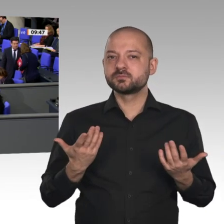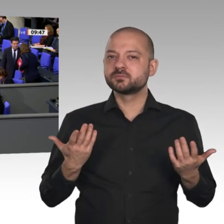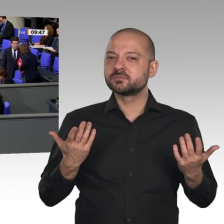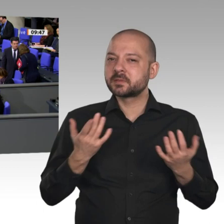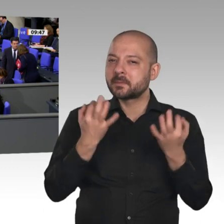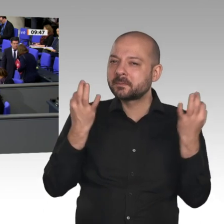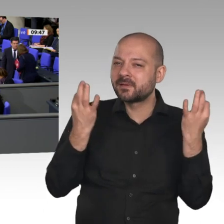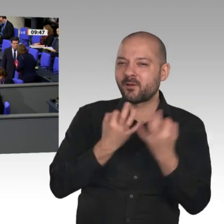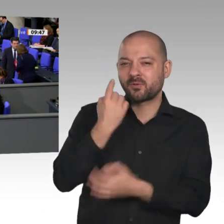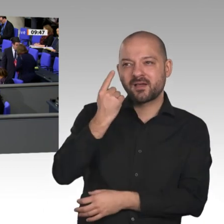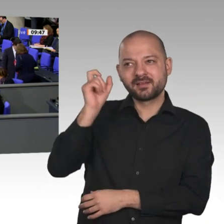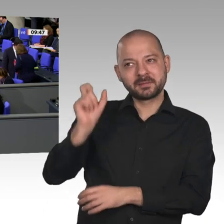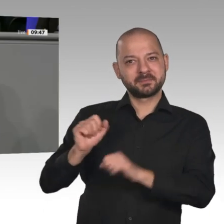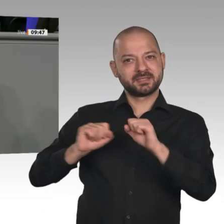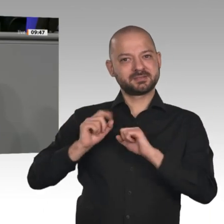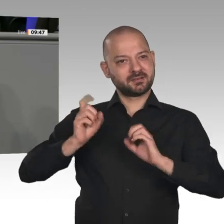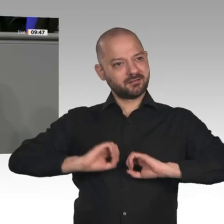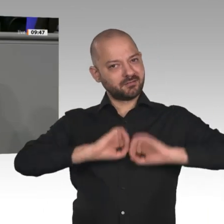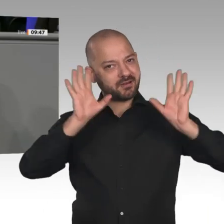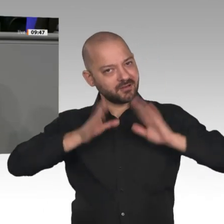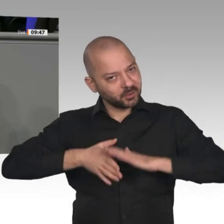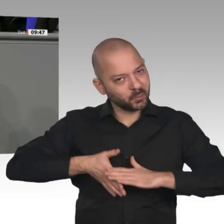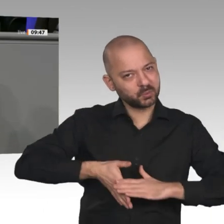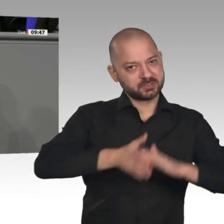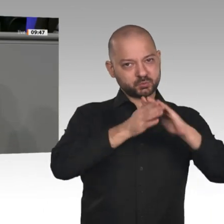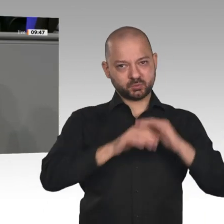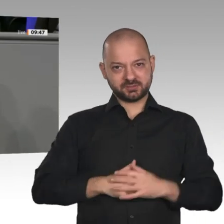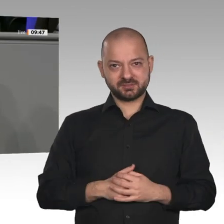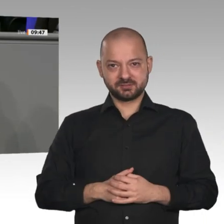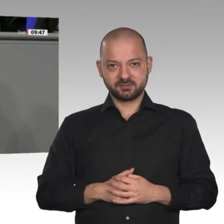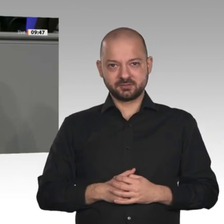einen funktionierenden Grenzausgleich, um internationale Wettbewerbsfähigkeit sicherzustellen,